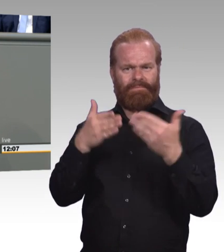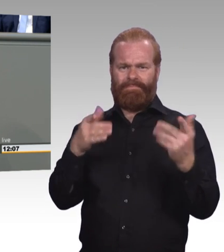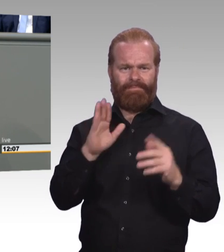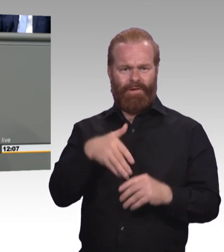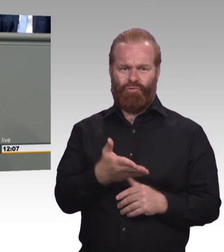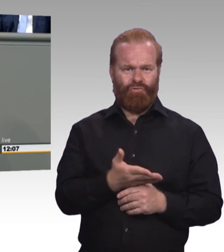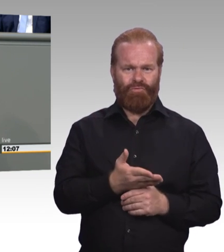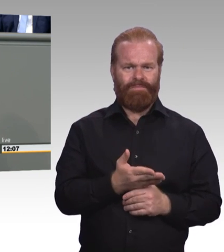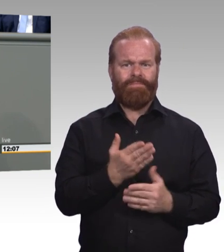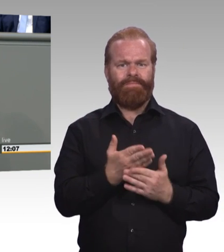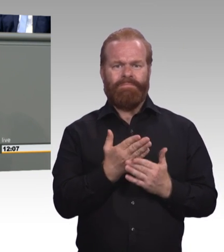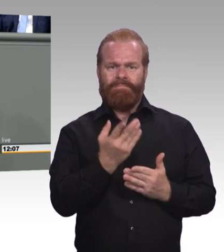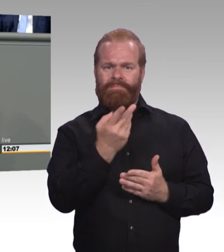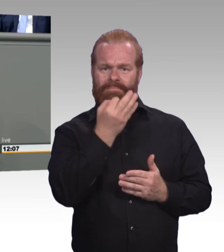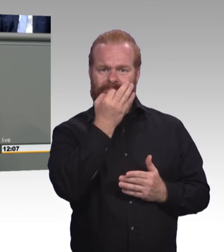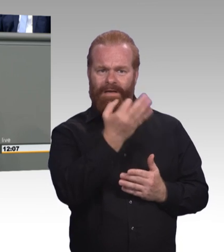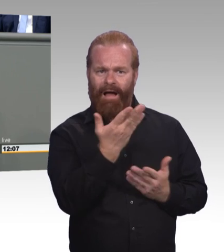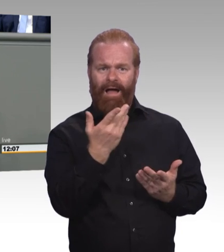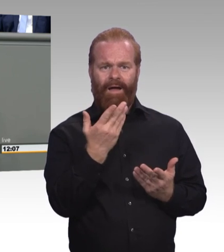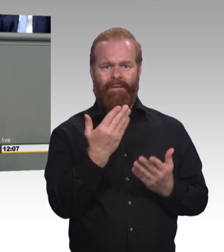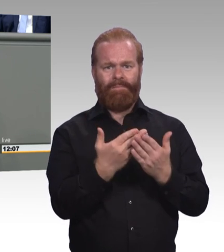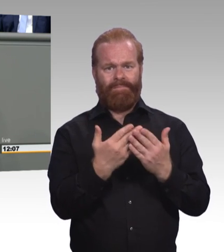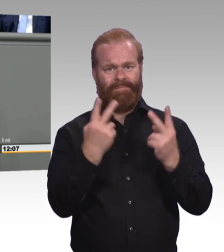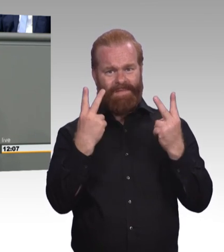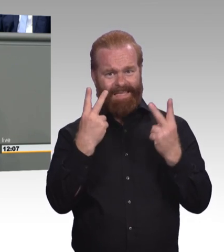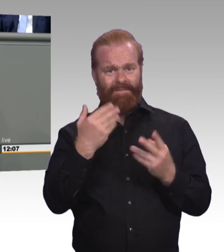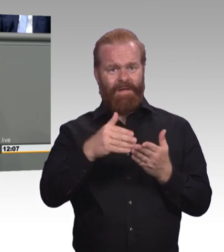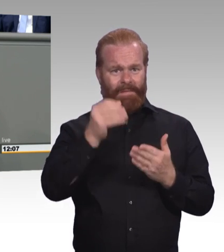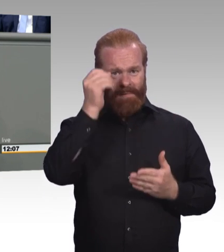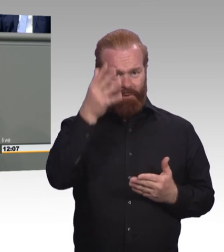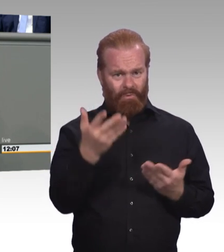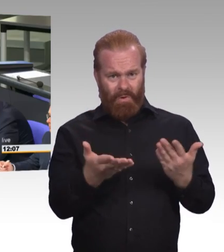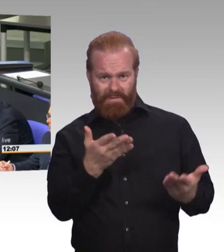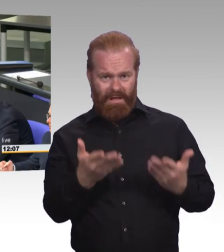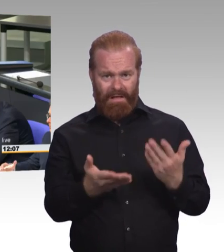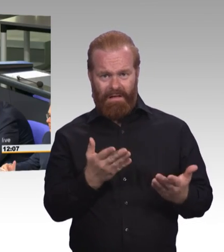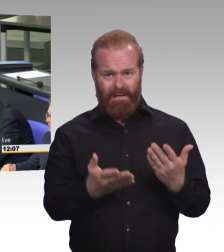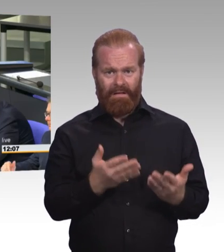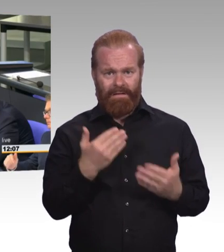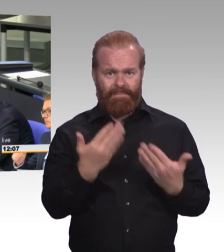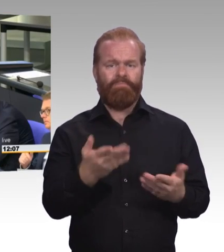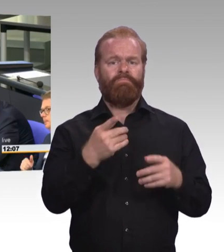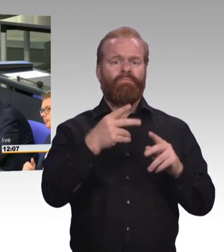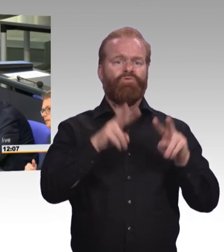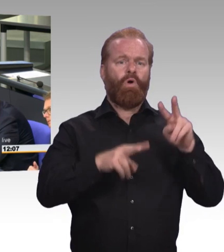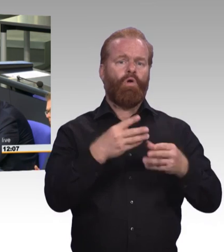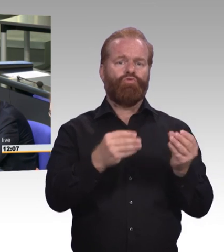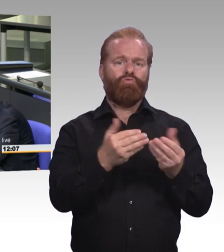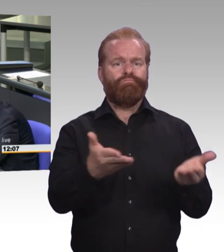Und Sie verziehen mir, wenn ich das Fazit ziehe, Sie haben ein bisschen gekleckert,